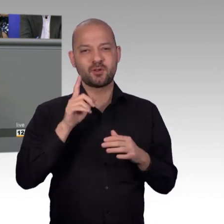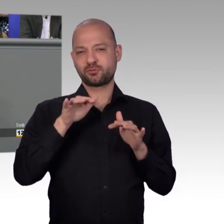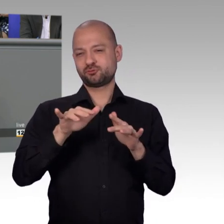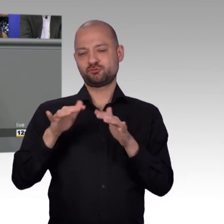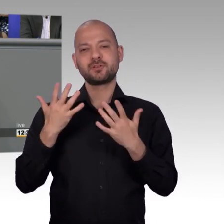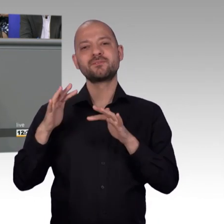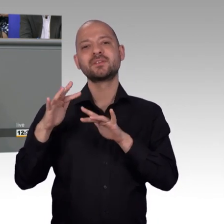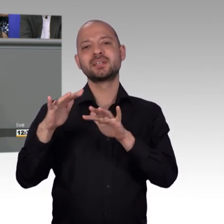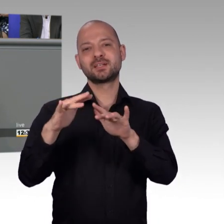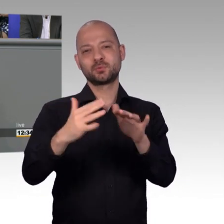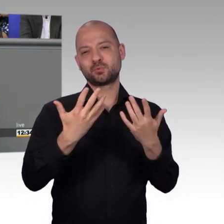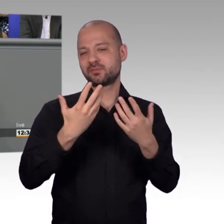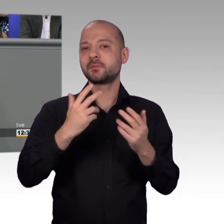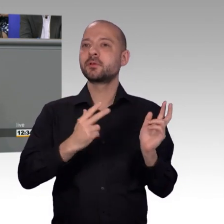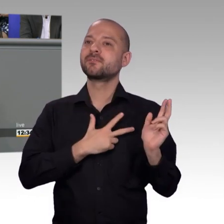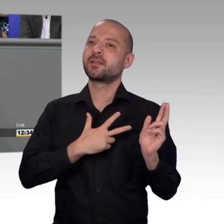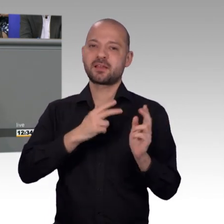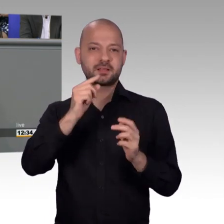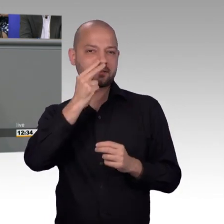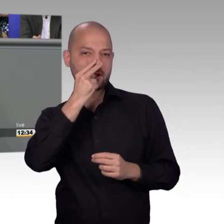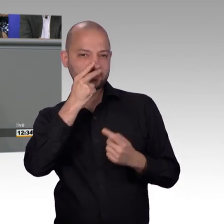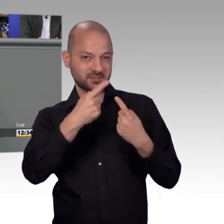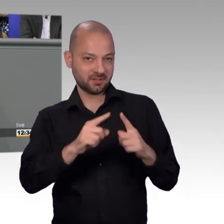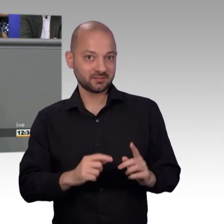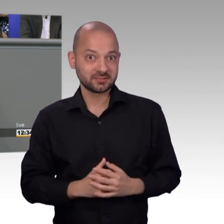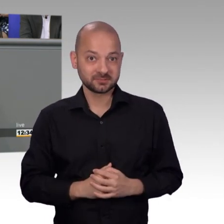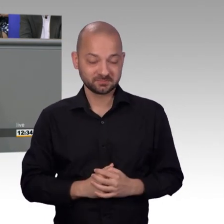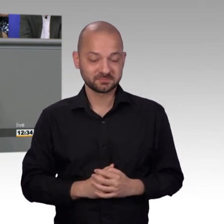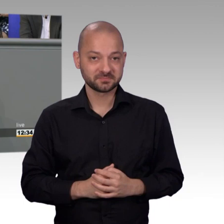sind mit Politik und Verwaltungshandeln, sondern weil es andere